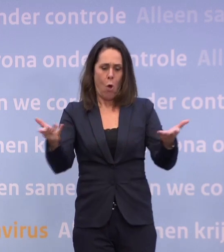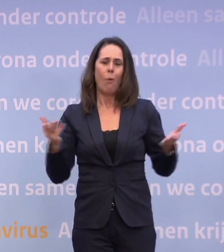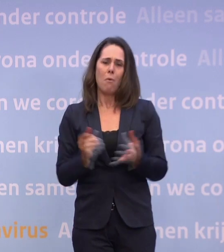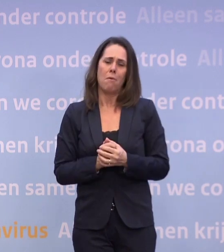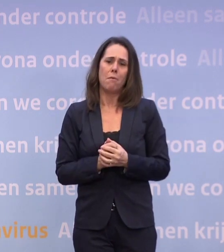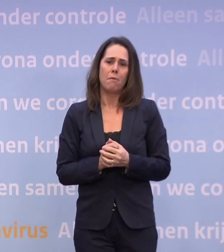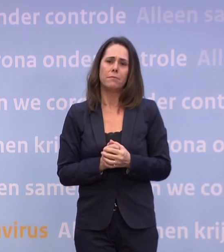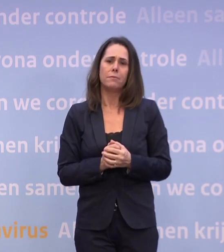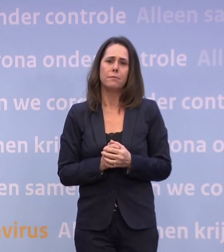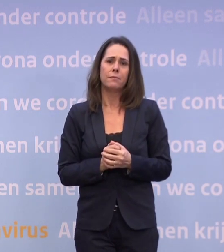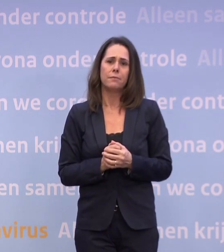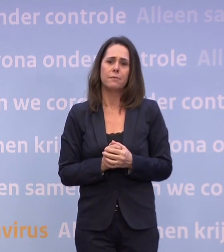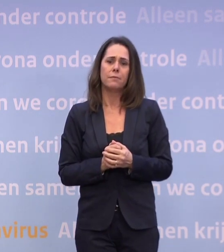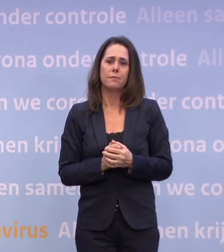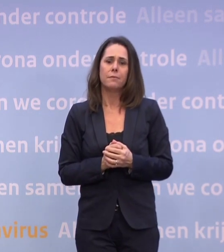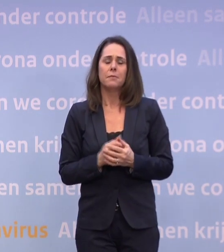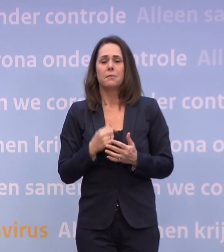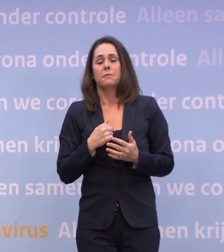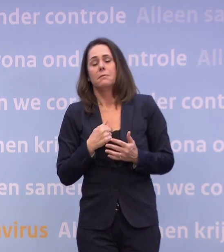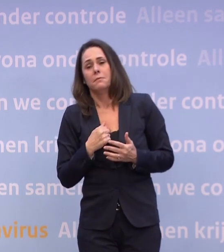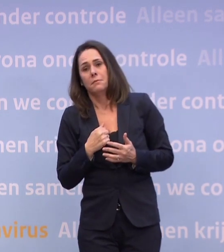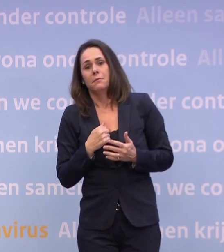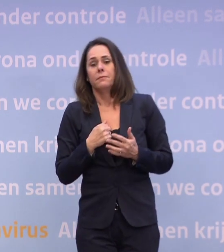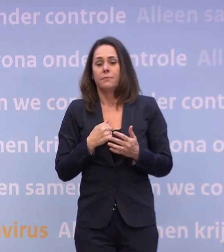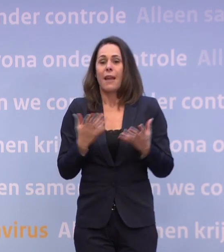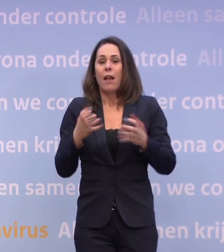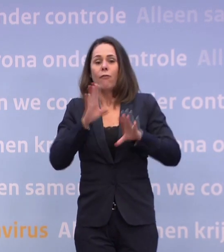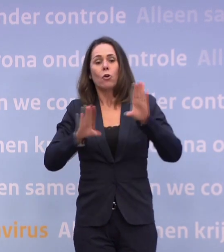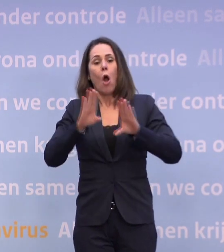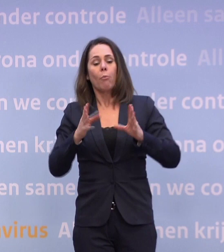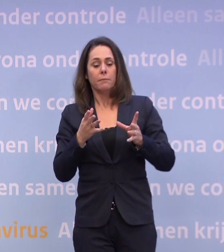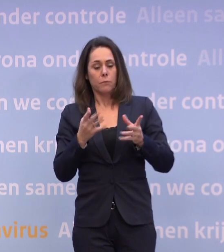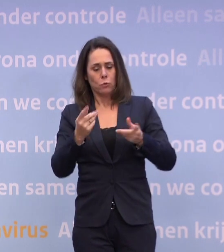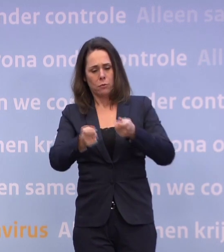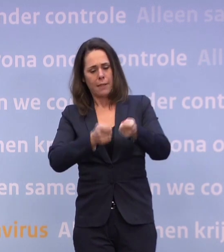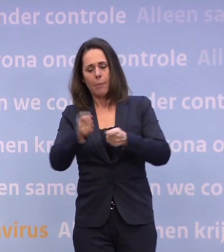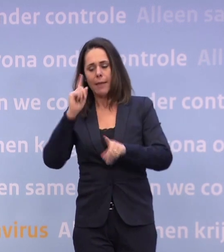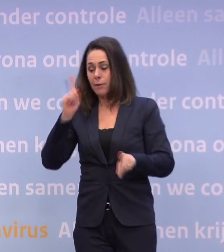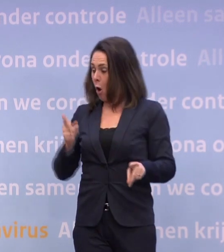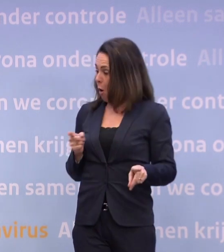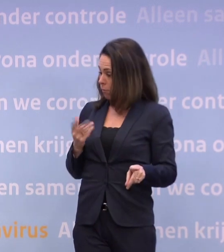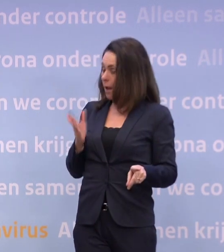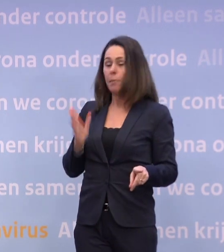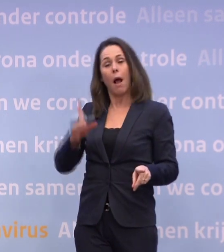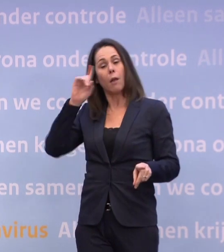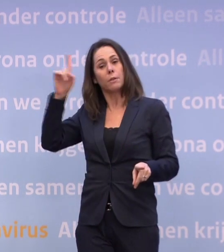Alleen, wat ik wil voorkomen, is dat het kabinet denkt... ...o, ze hebben het al helemaal bedacht. Daar gaan we met elkaar ook nog een keer over spreken.